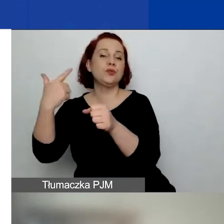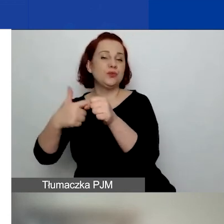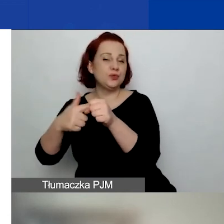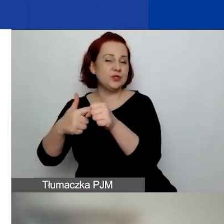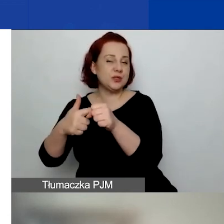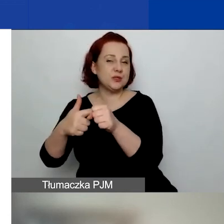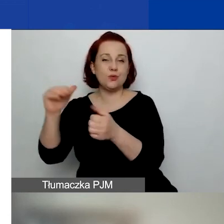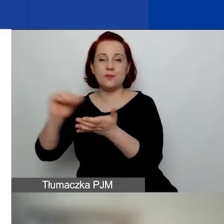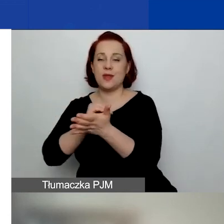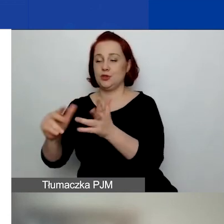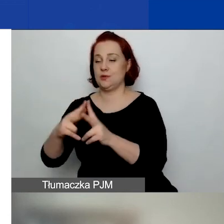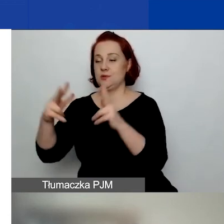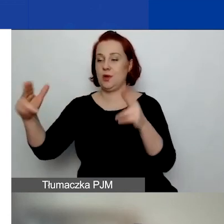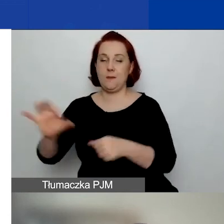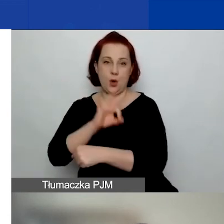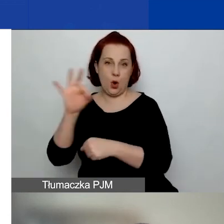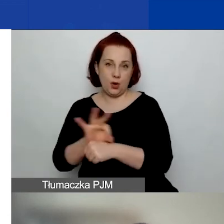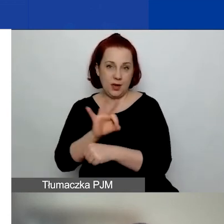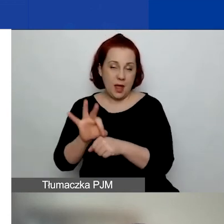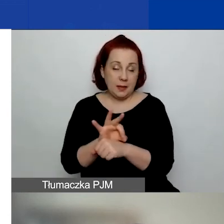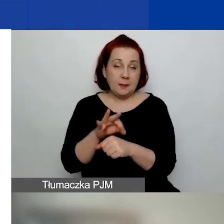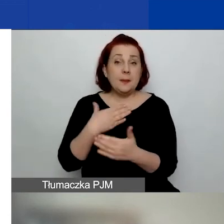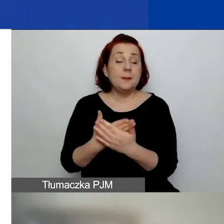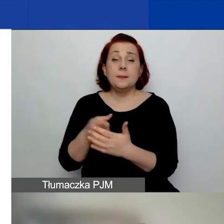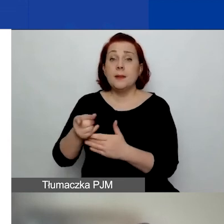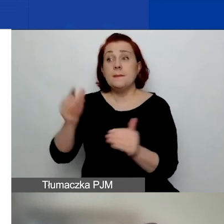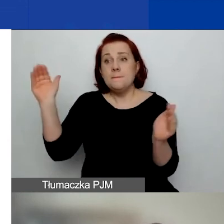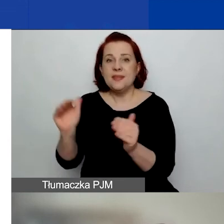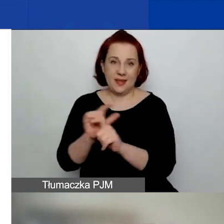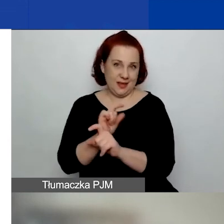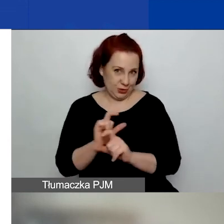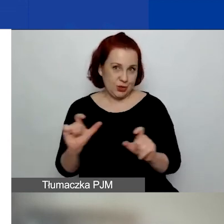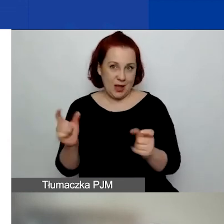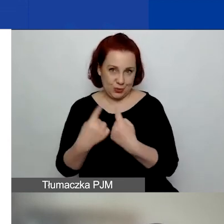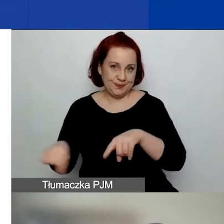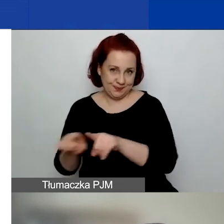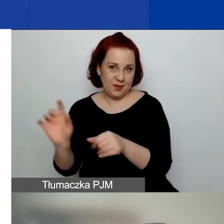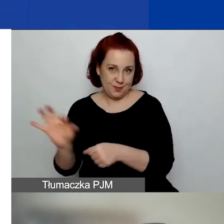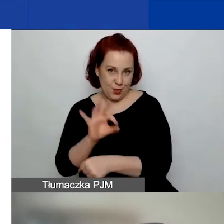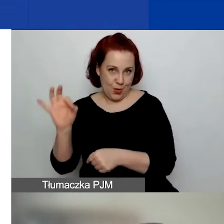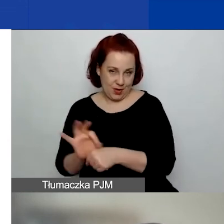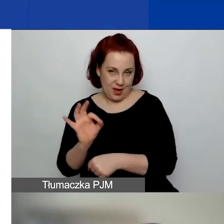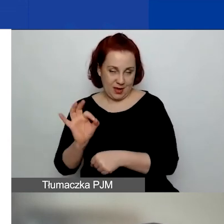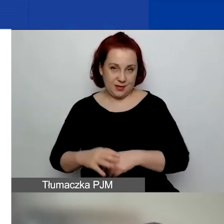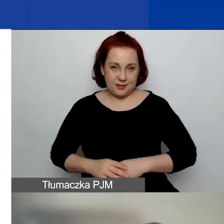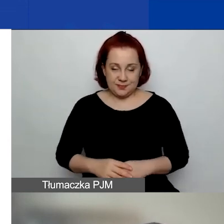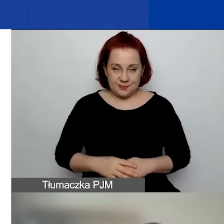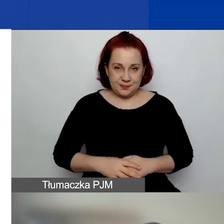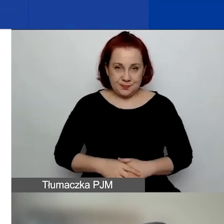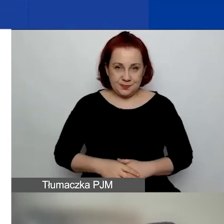że po prostu mamy mniej czasu na projekty w tym konkursie.